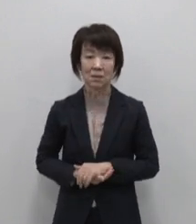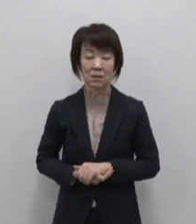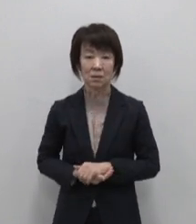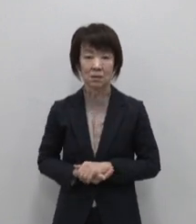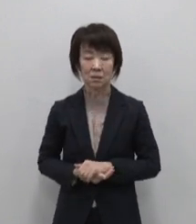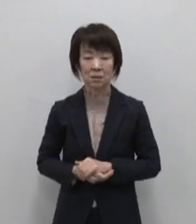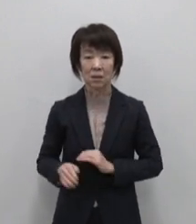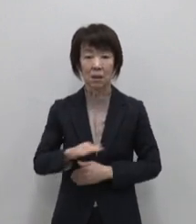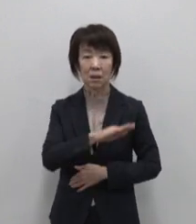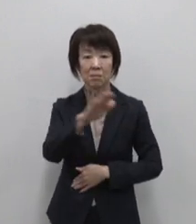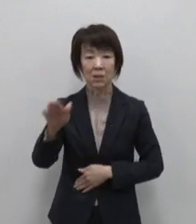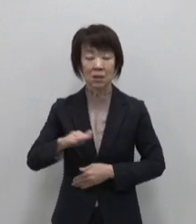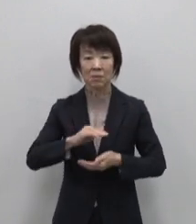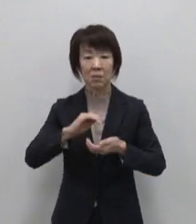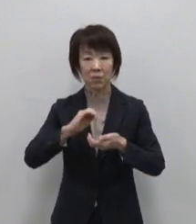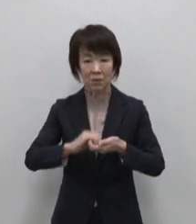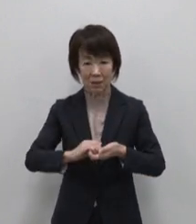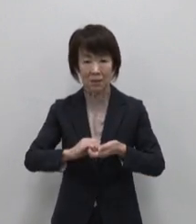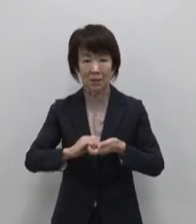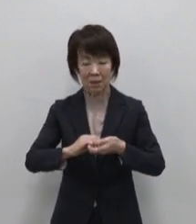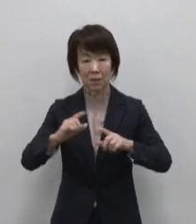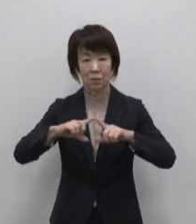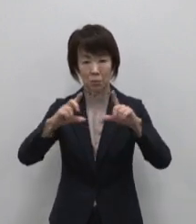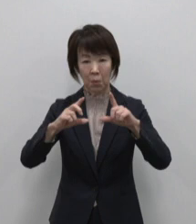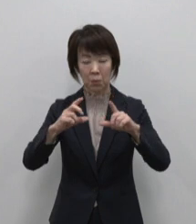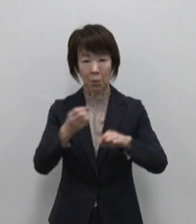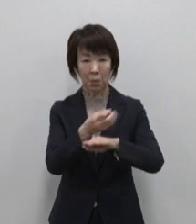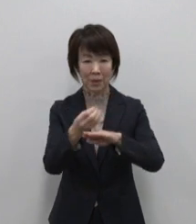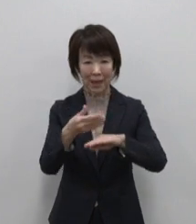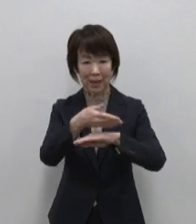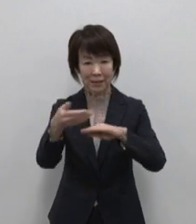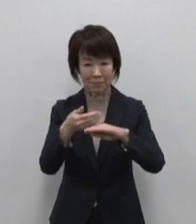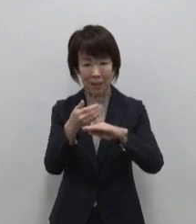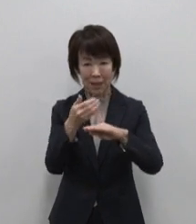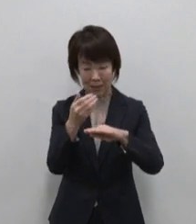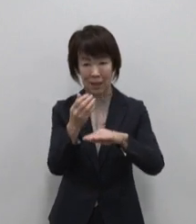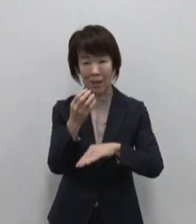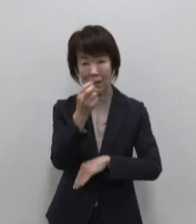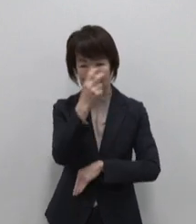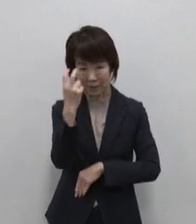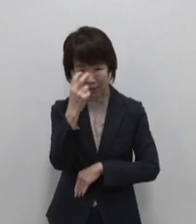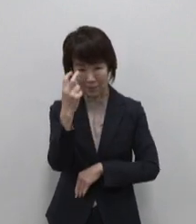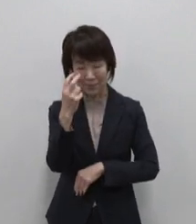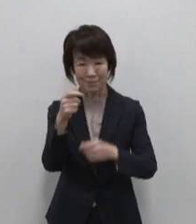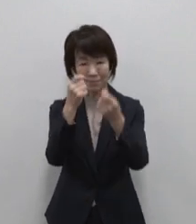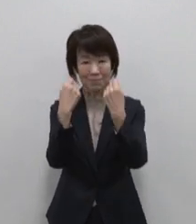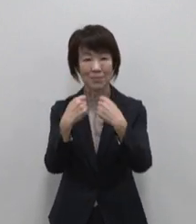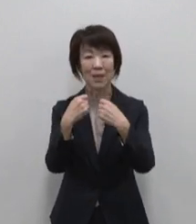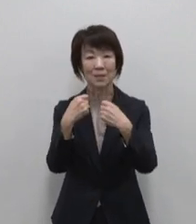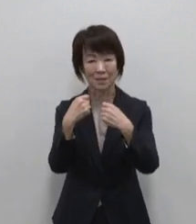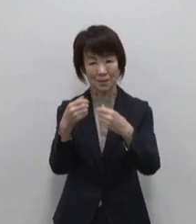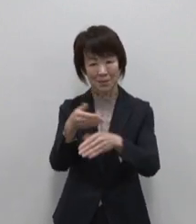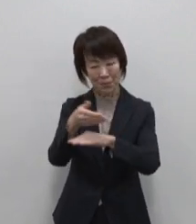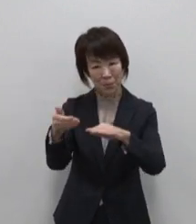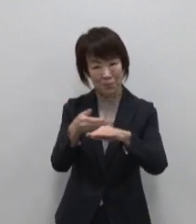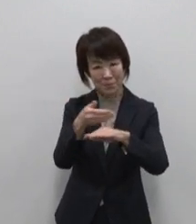皆さまも是非東京宝島で検索して 個性あふれる11島の東京宝島で